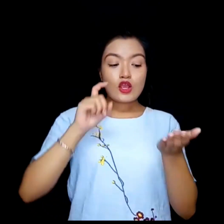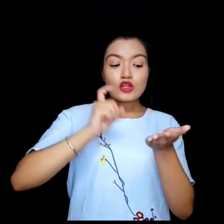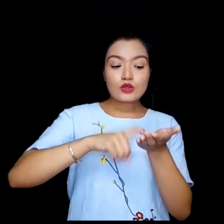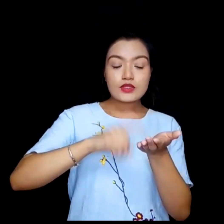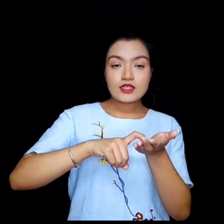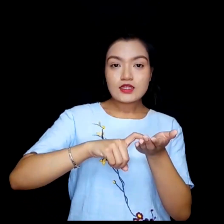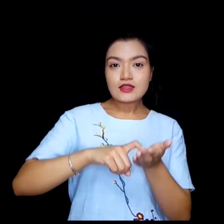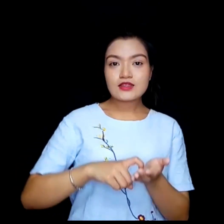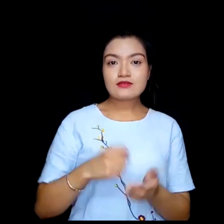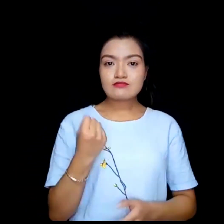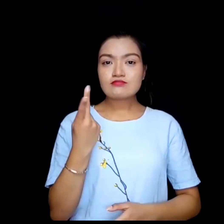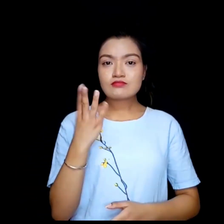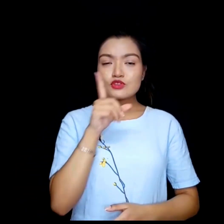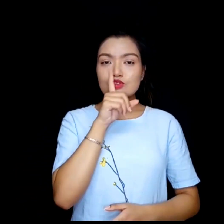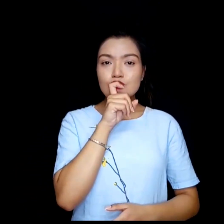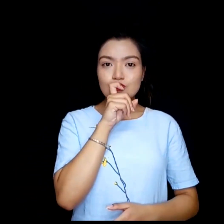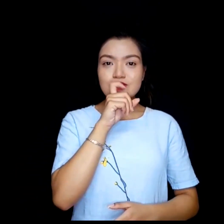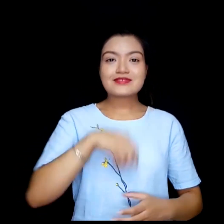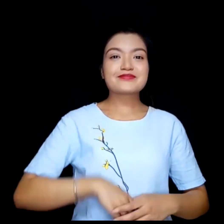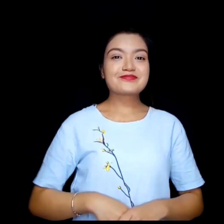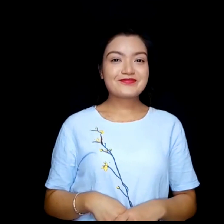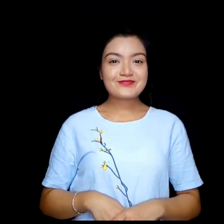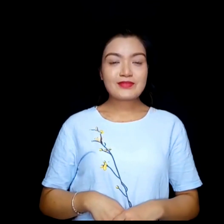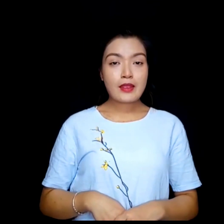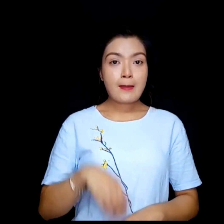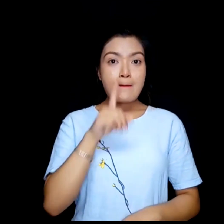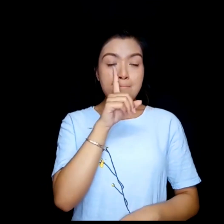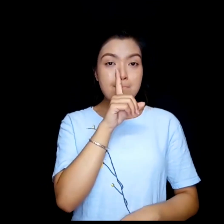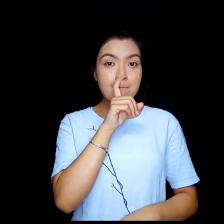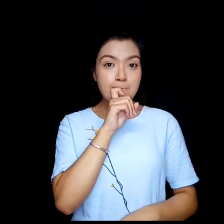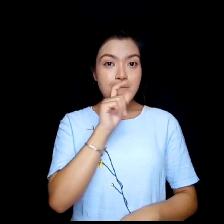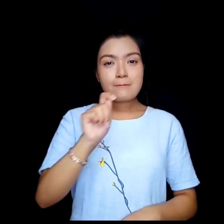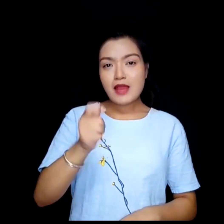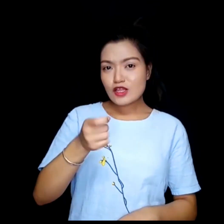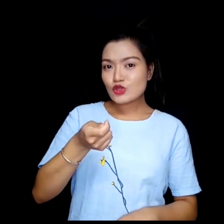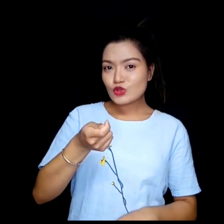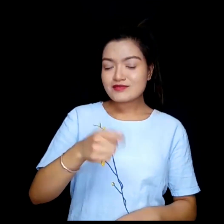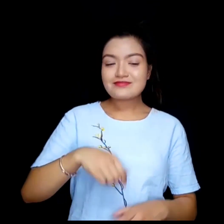Login code. Password.